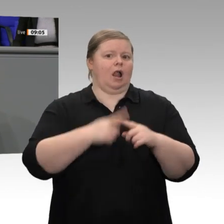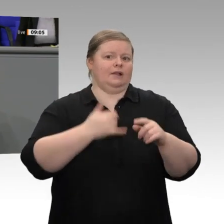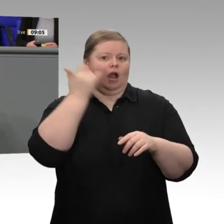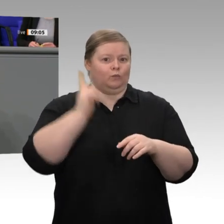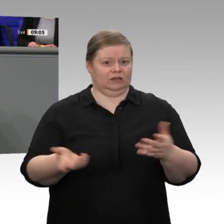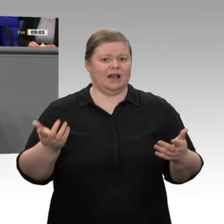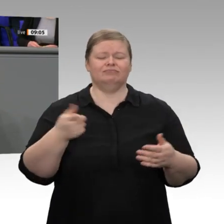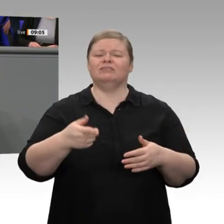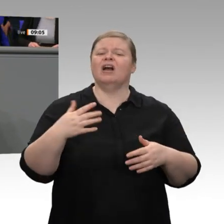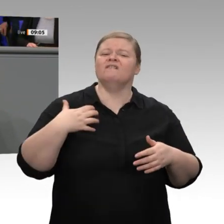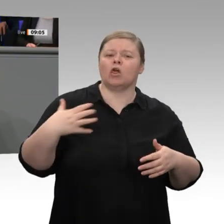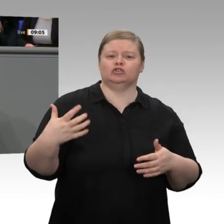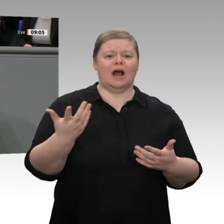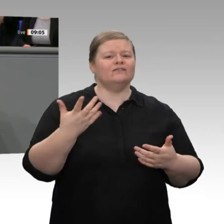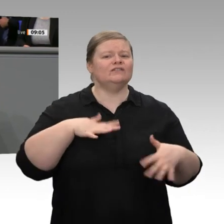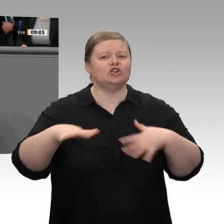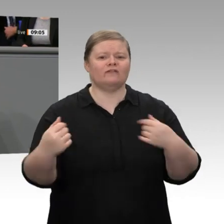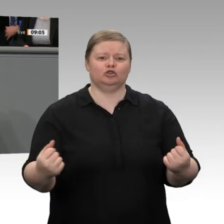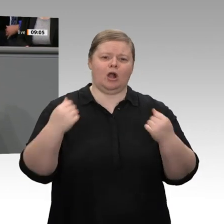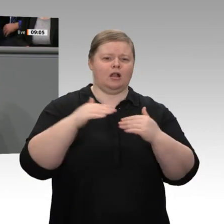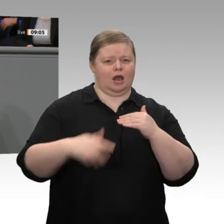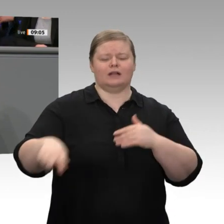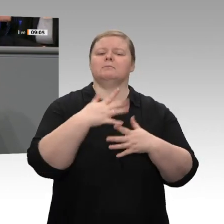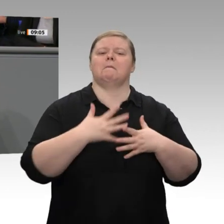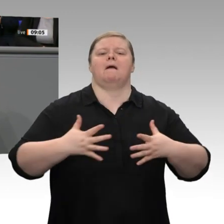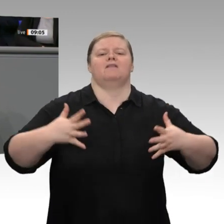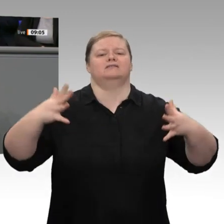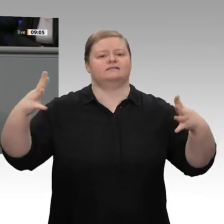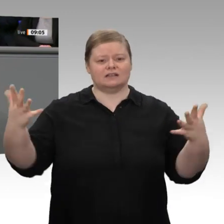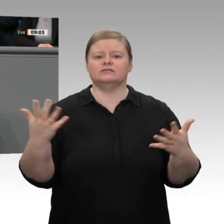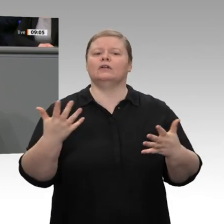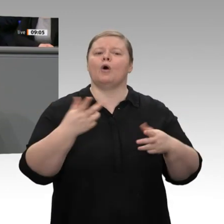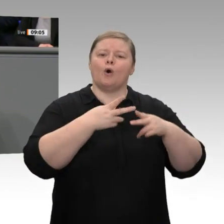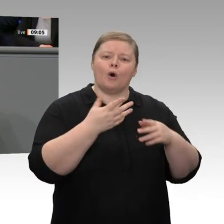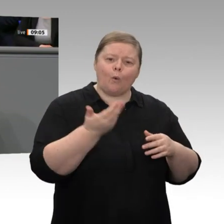gestiegen, die öffentlichen Finanzen wurden konsolidiert. Die Spielräume für Zukunftsinvestitionen